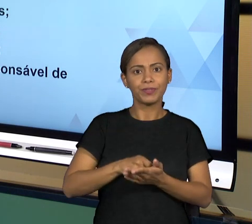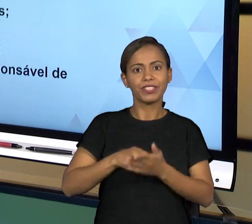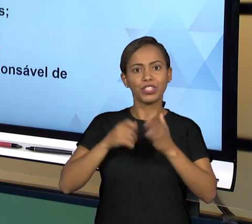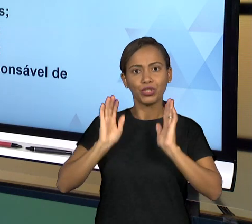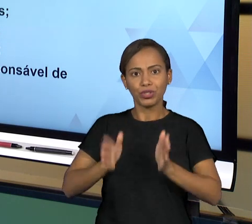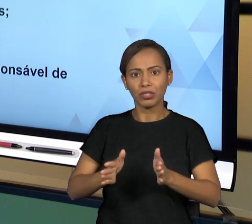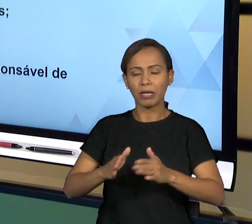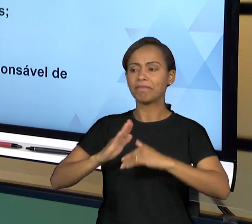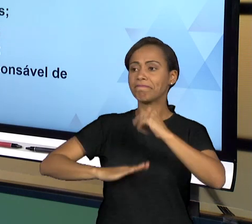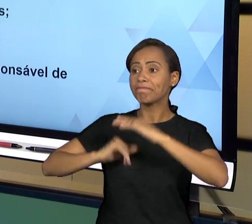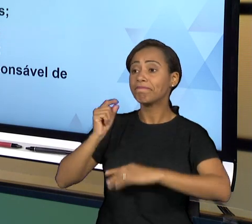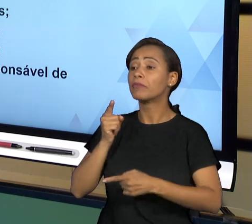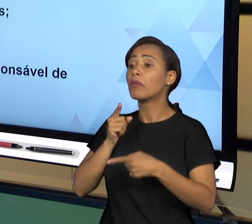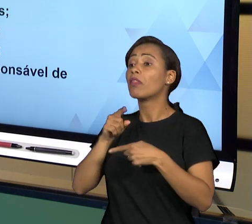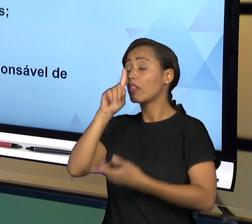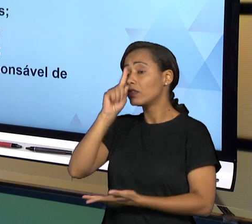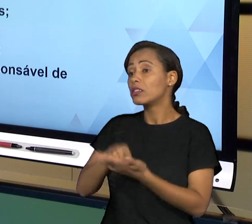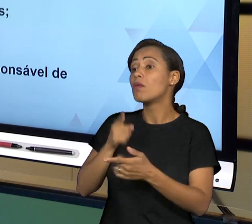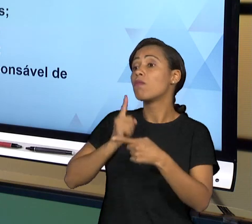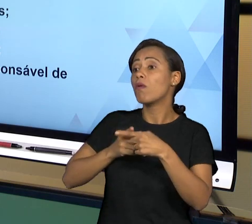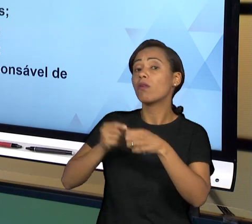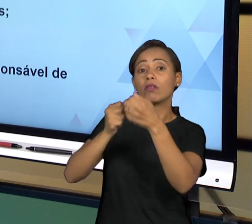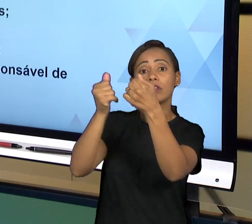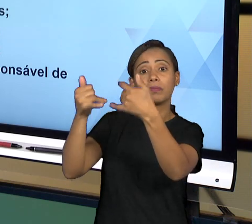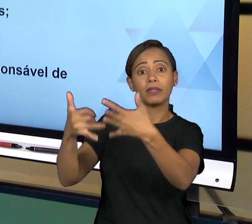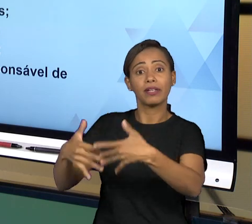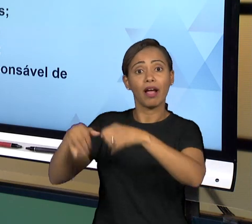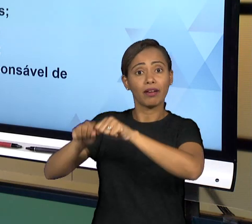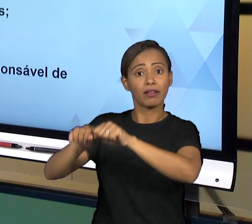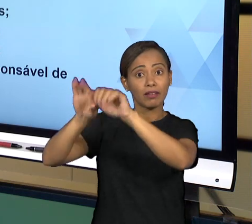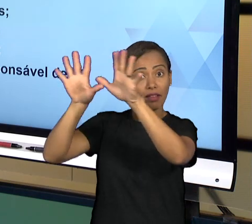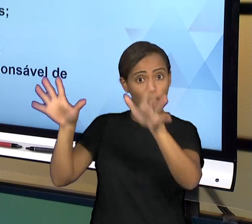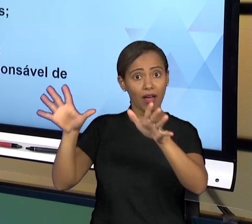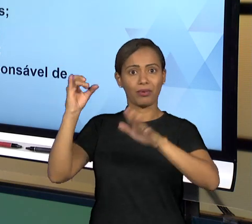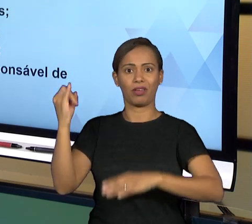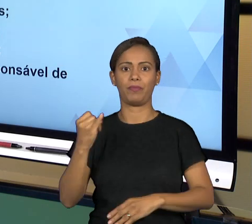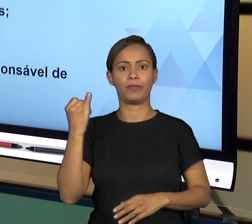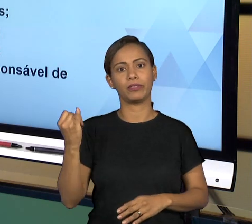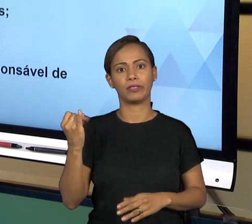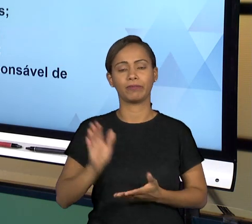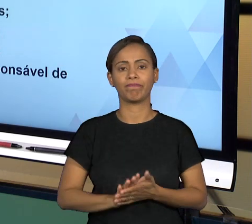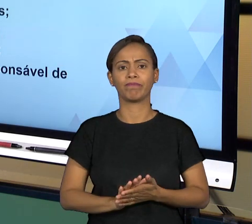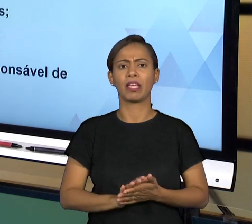DESSE PONTO DE VISTA, TANTO DE QUE AS DECISÕES QUE SÃO TOMADAS DEVEM SER PUBLICADAS, TANTO